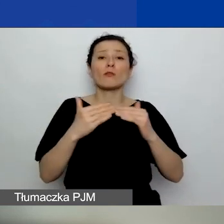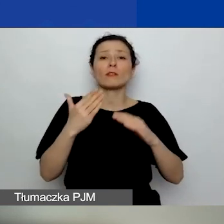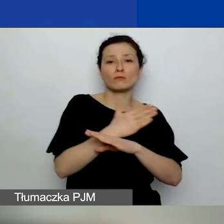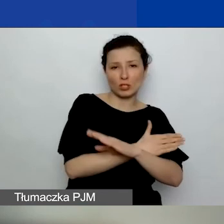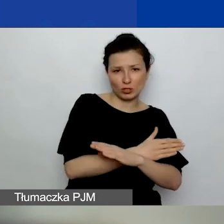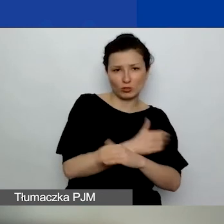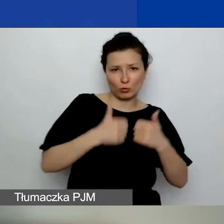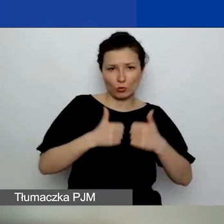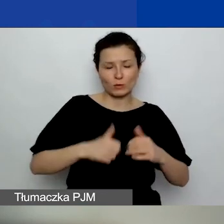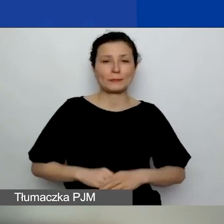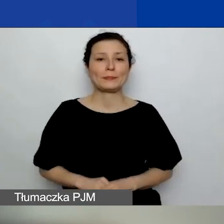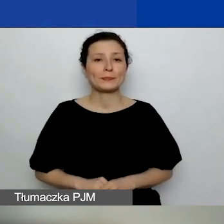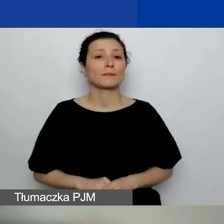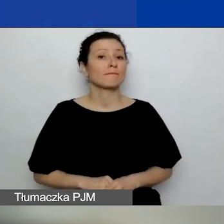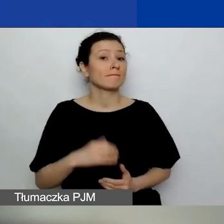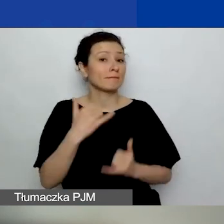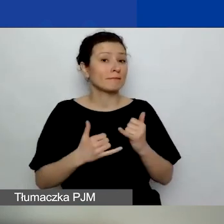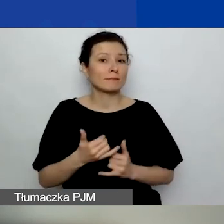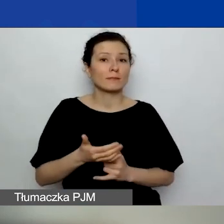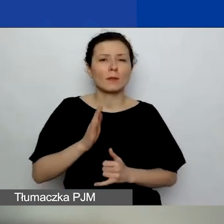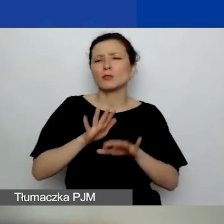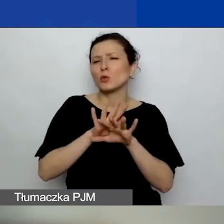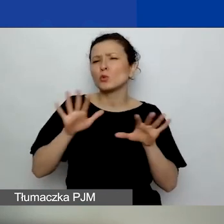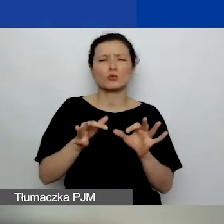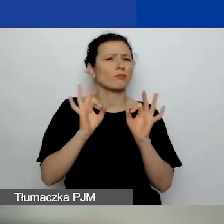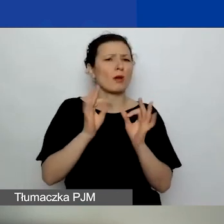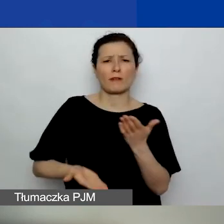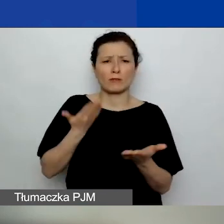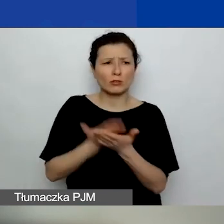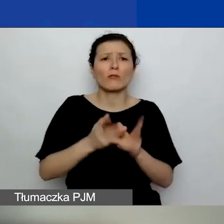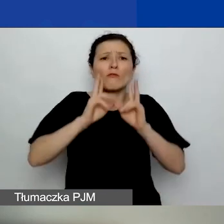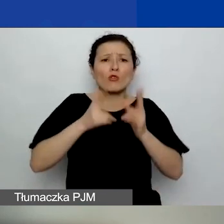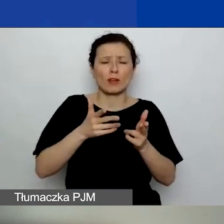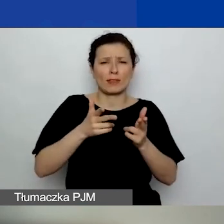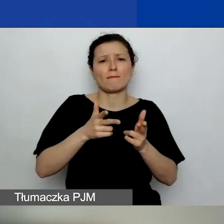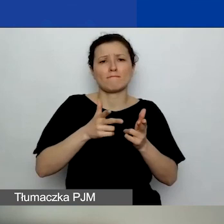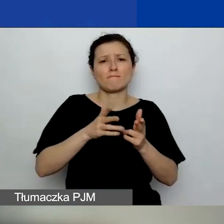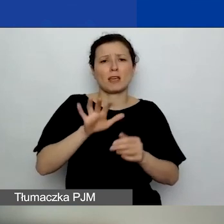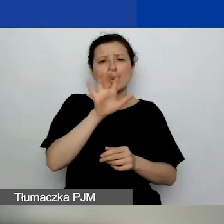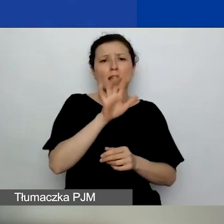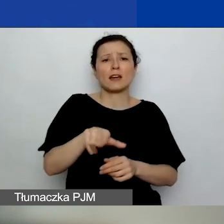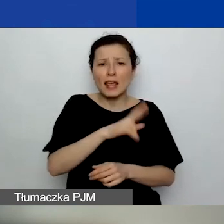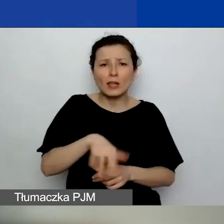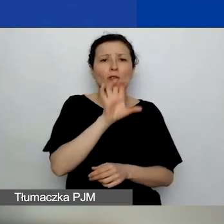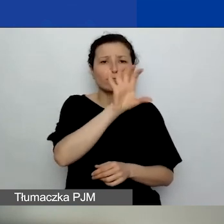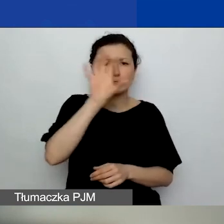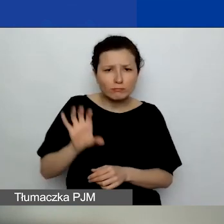To znaczy, jeżeli będzie bardzo dużo dobrych wniosków w danym regionie, w danym województwie,